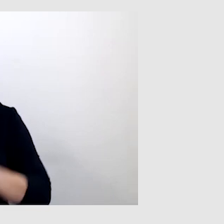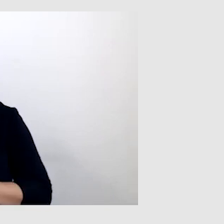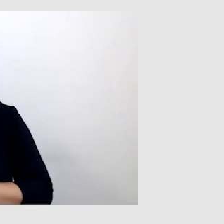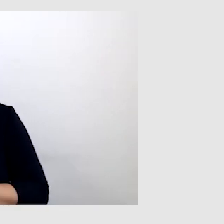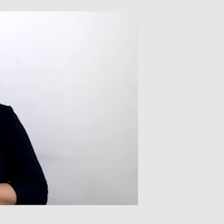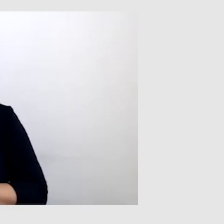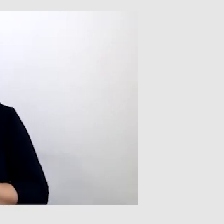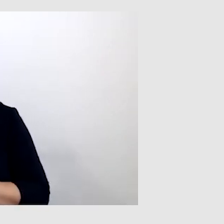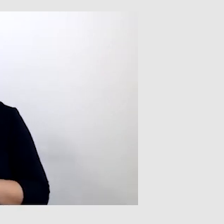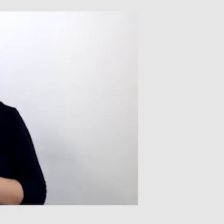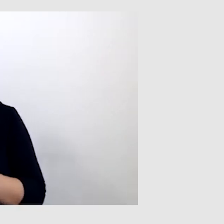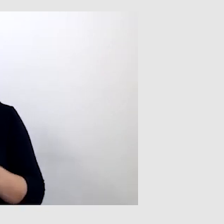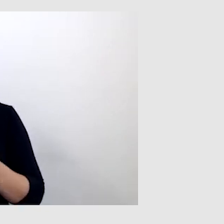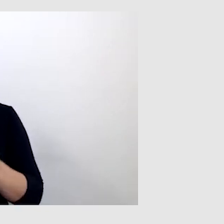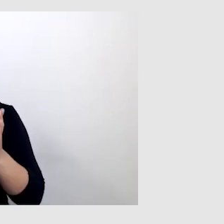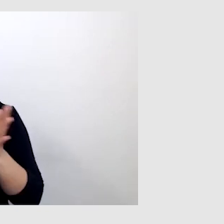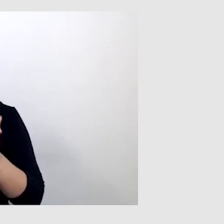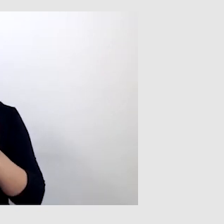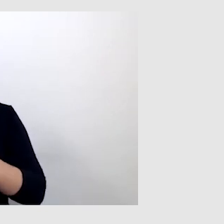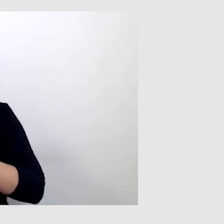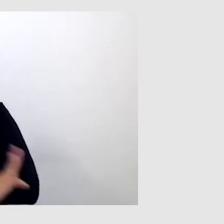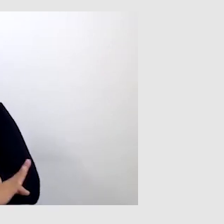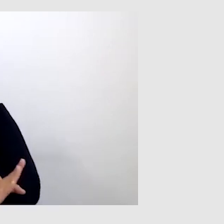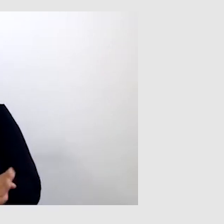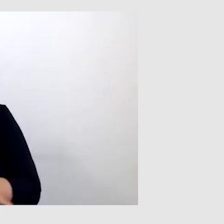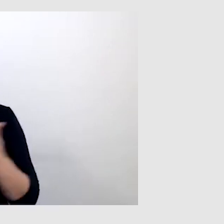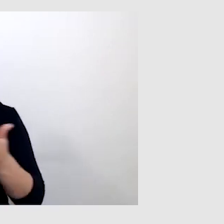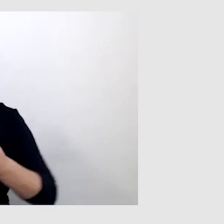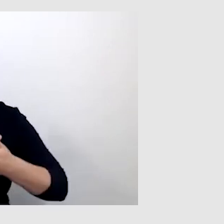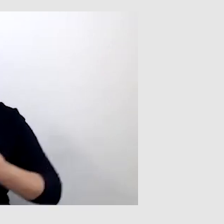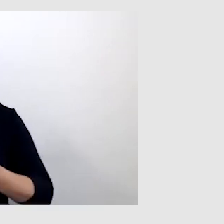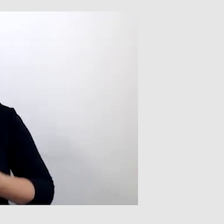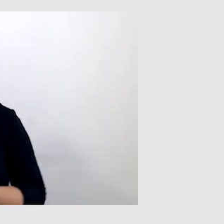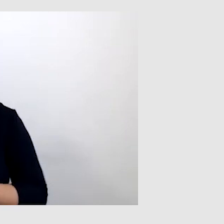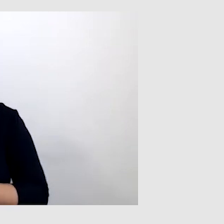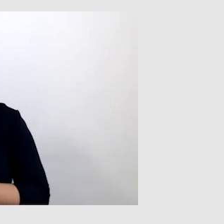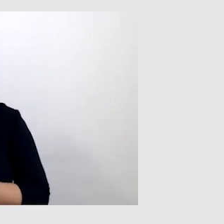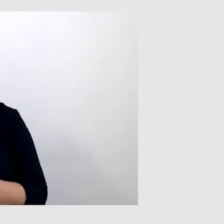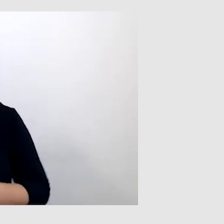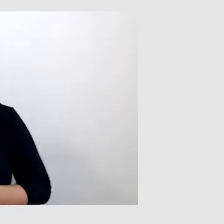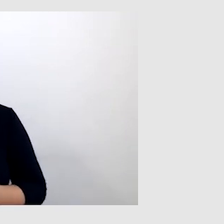były bardzo często wykluczone. Na przykład nie można było zadzwonić,